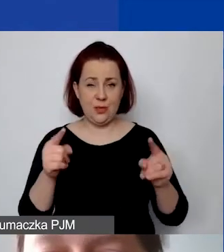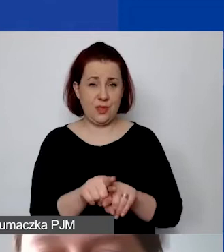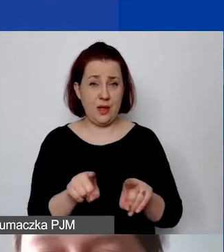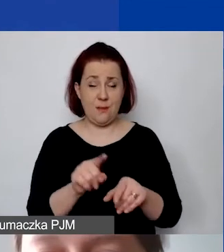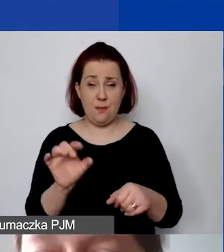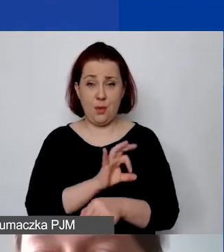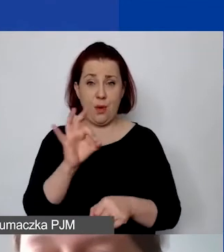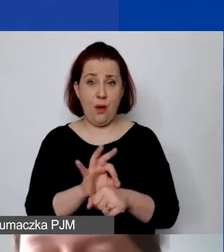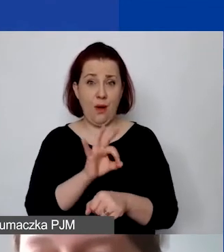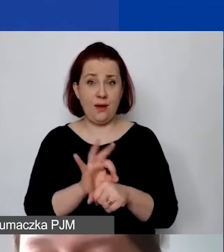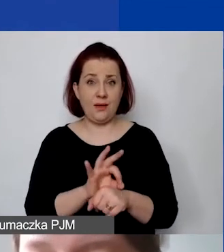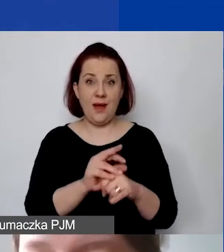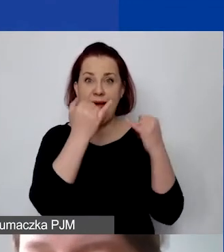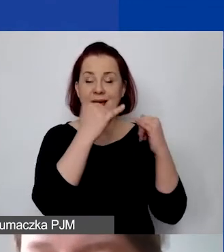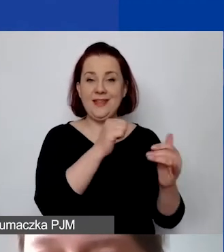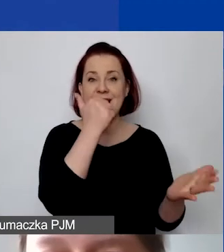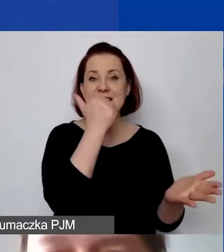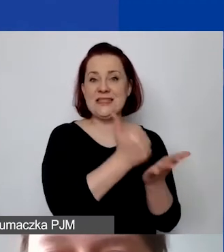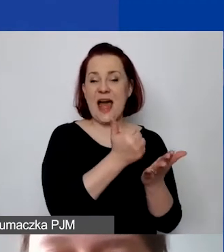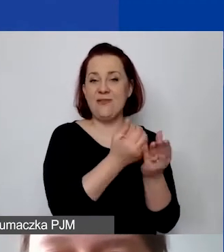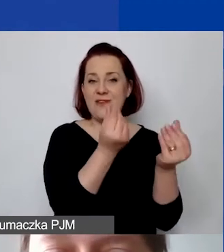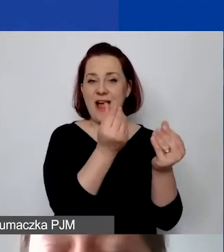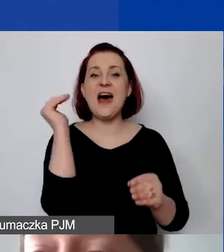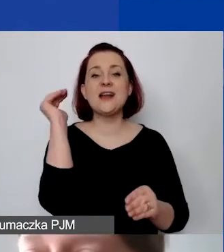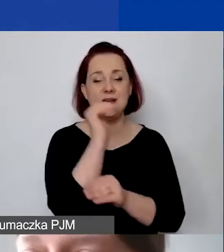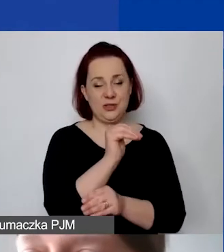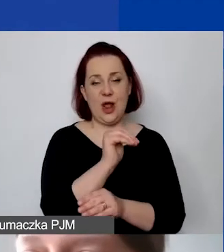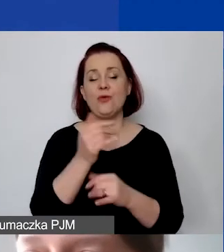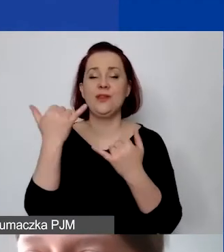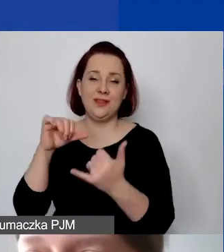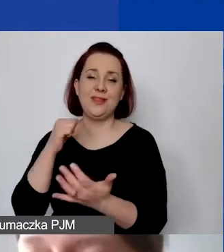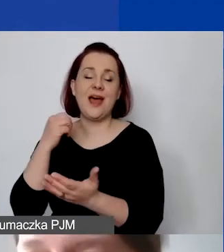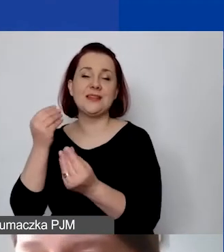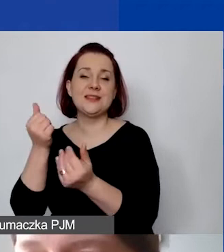może dać inną stawkę ryczałtową w zależności od tego, jaka metoda zostanie wybrana.